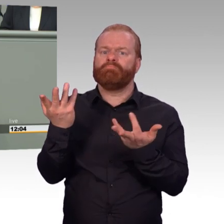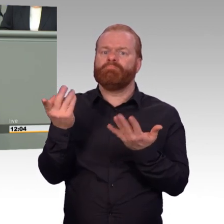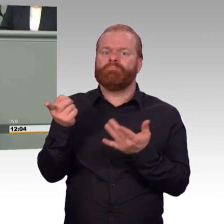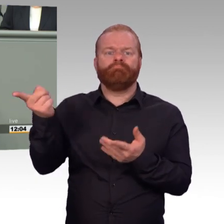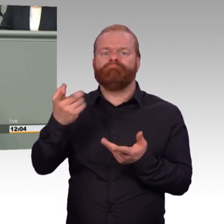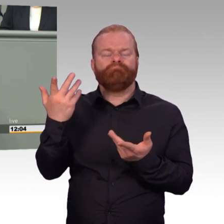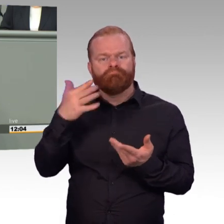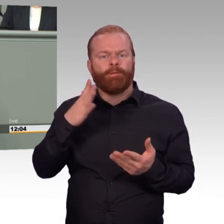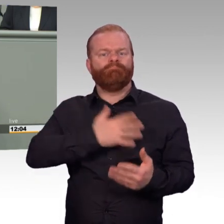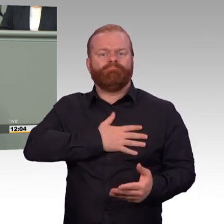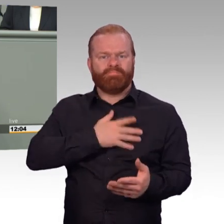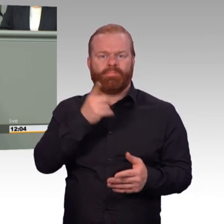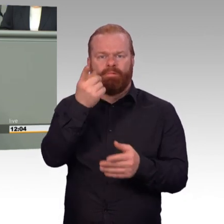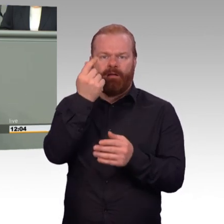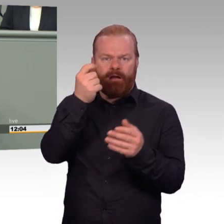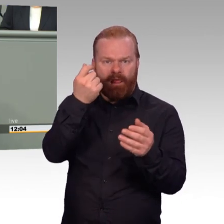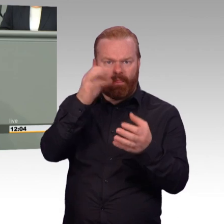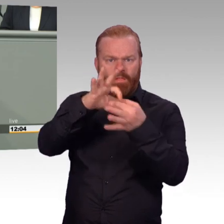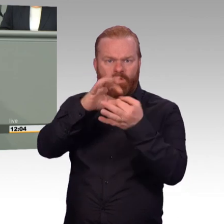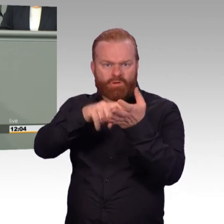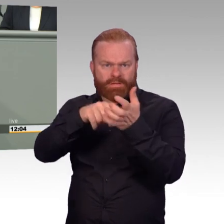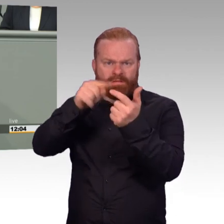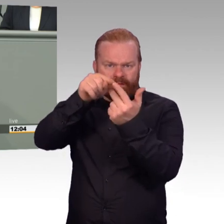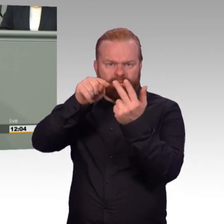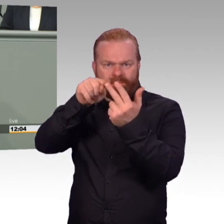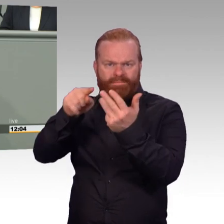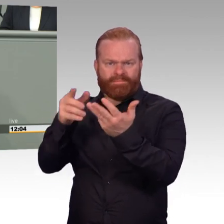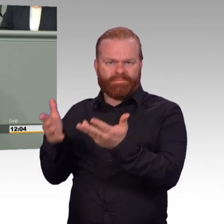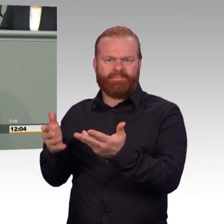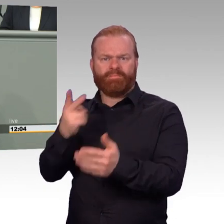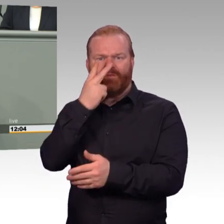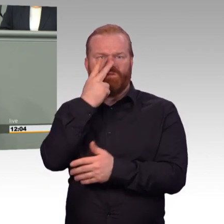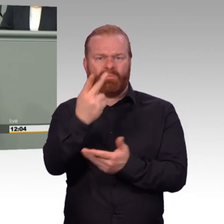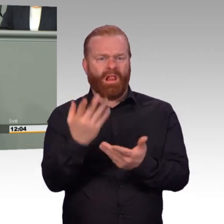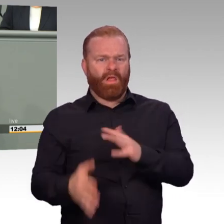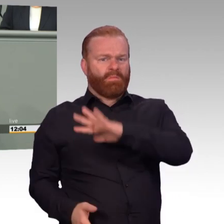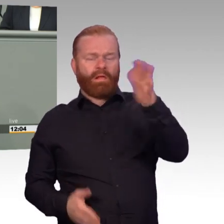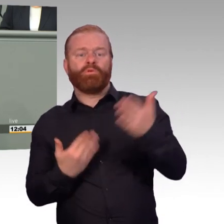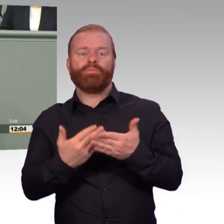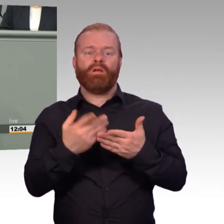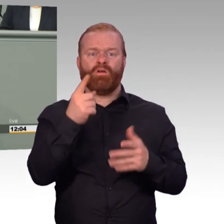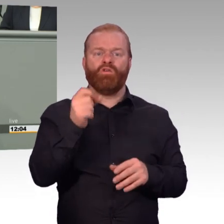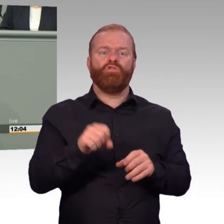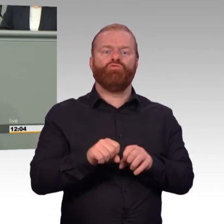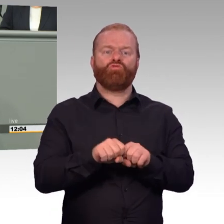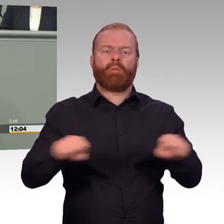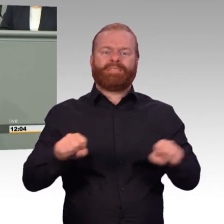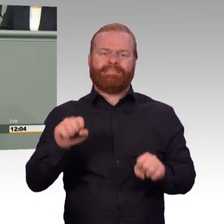Kompaniechefs und Spieße, die nicht mehr wissen, wie sie ihre Aufträge zu erledigen haben, weil die Kameraden Wochen im Urlaub sind. Und nicht mehr da sind,